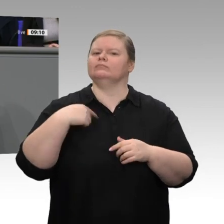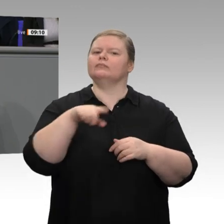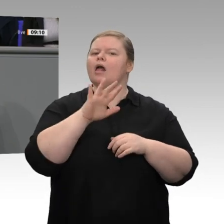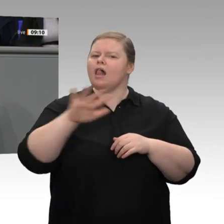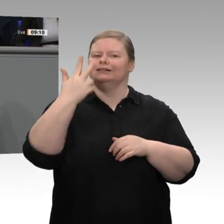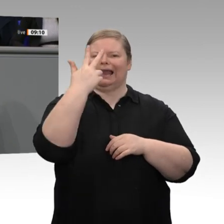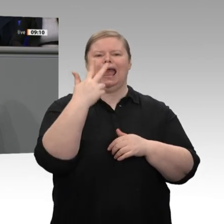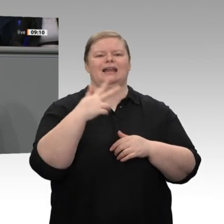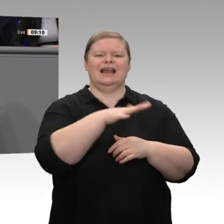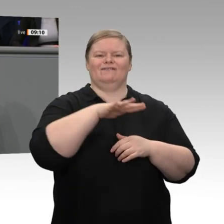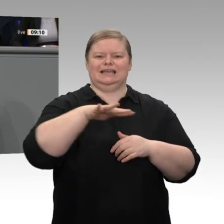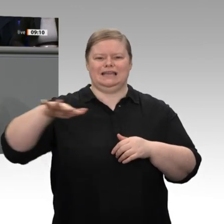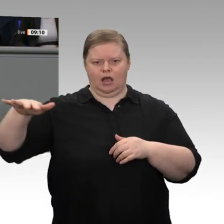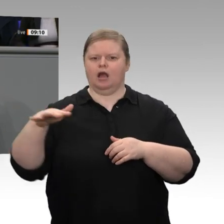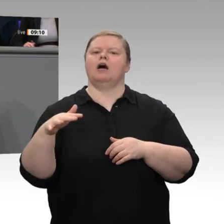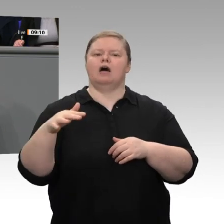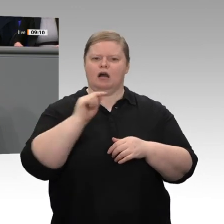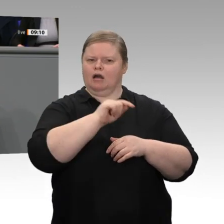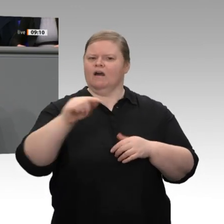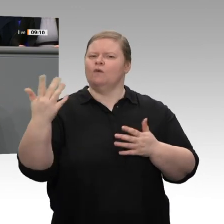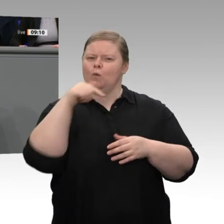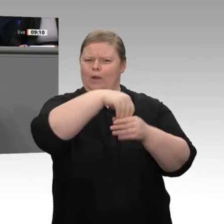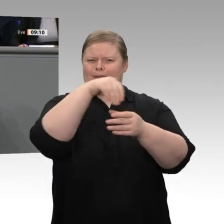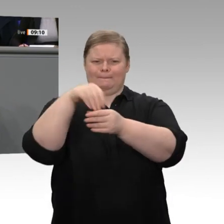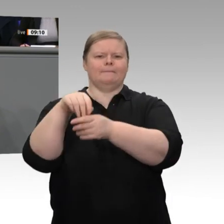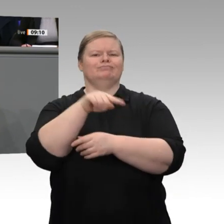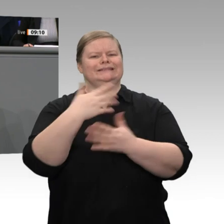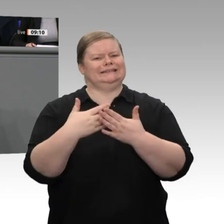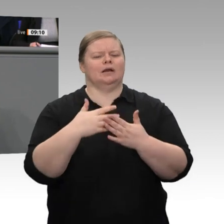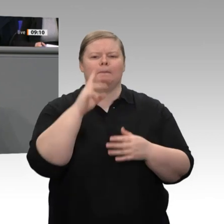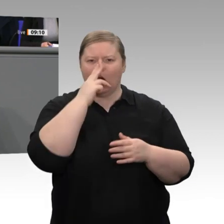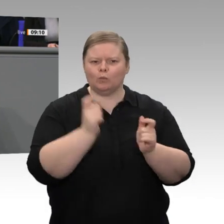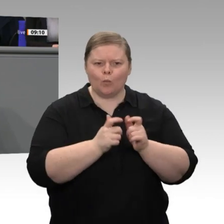stilllegen werden, soweit es hinsichtlich der Energieversorgungssicherheit vertretbar